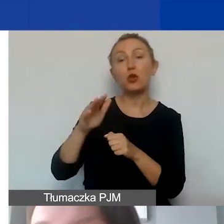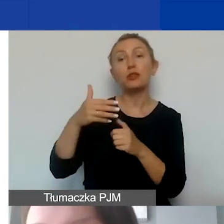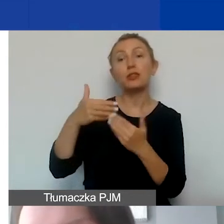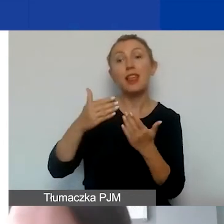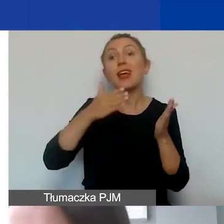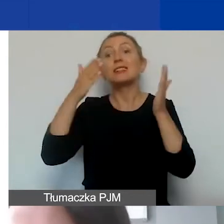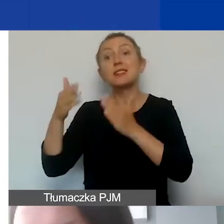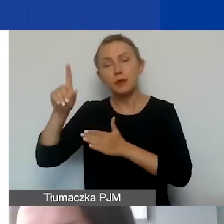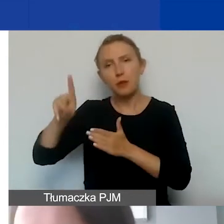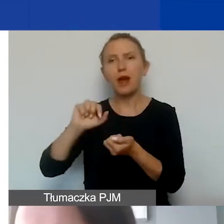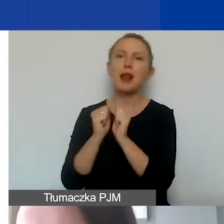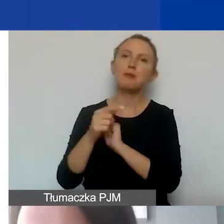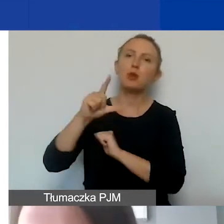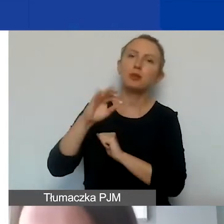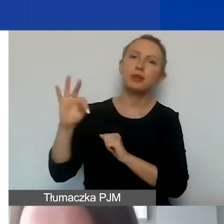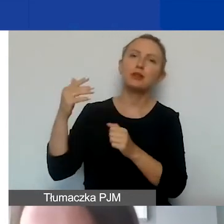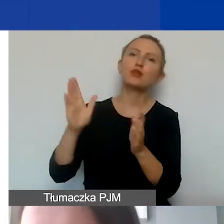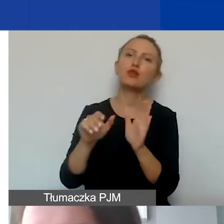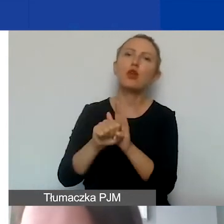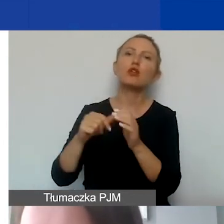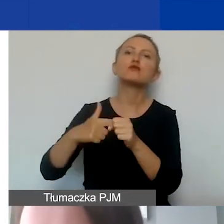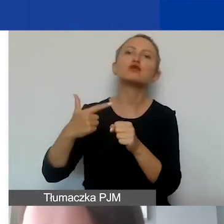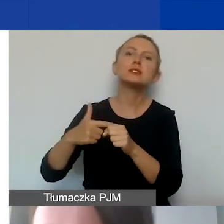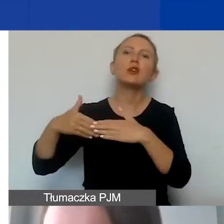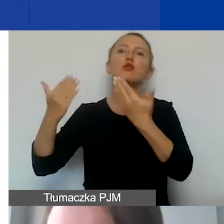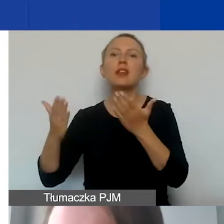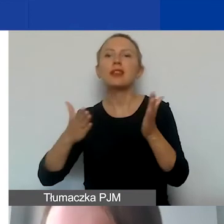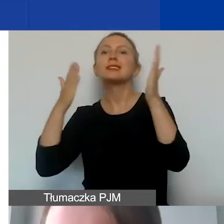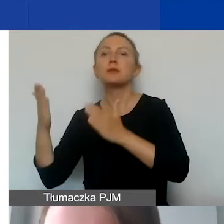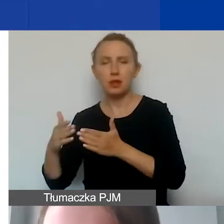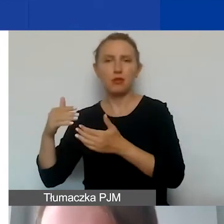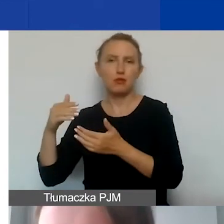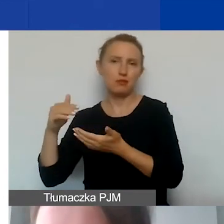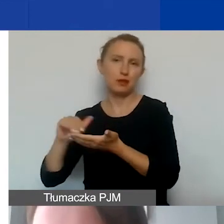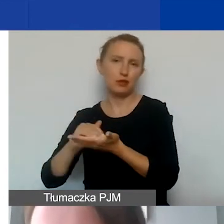albo PIT - do 20. dnia następnego miesiąca. Te koszty możemy zakwalifikować.